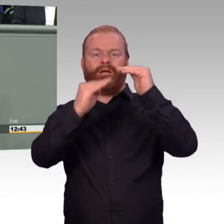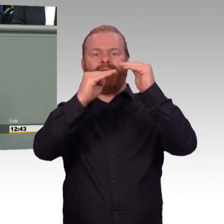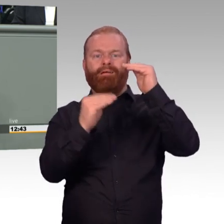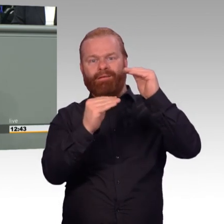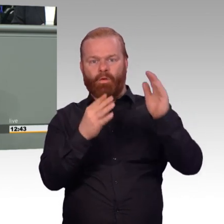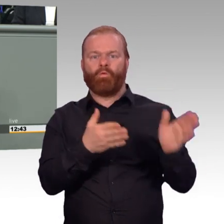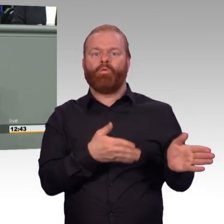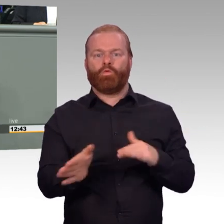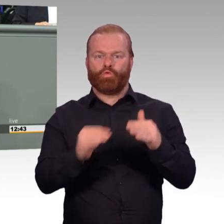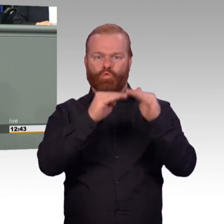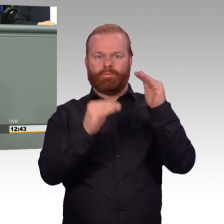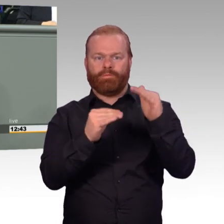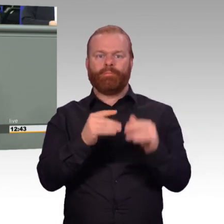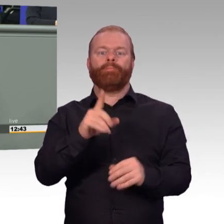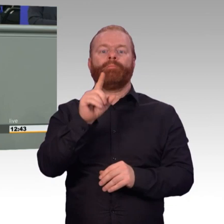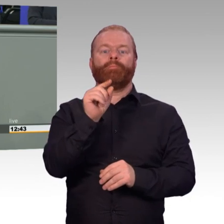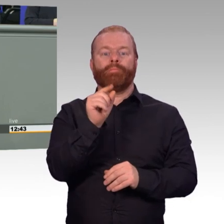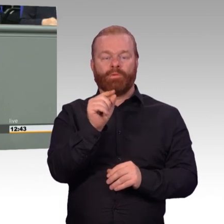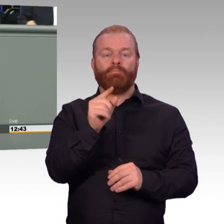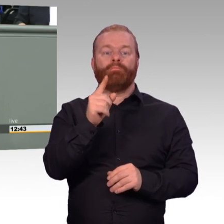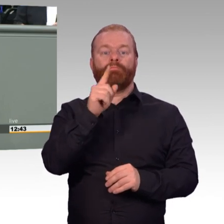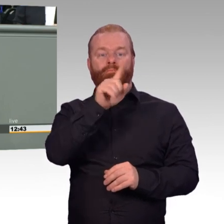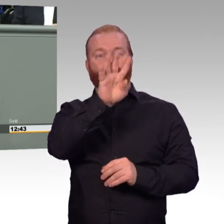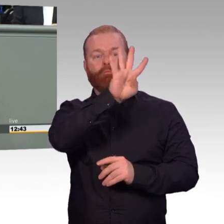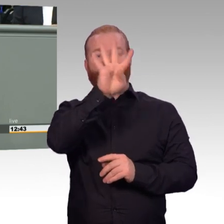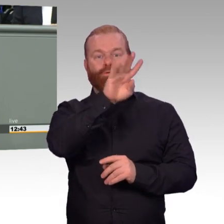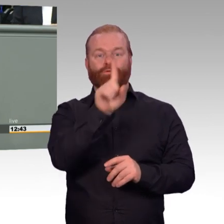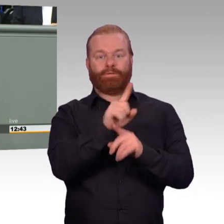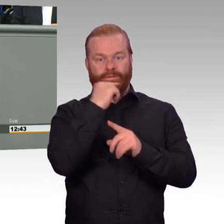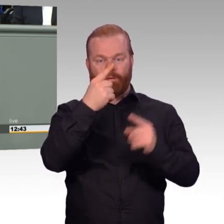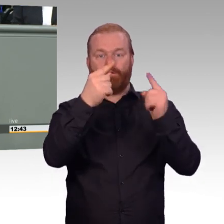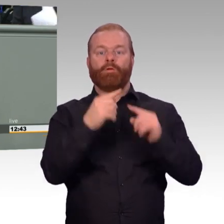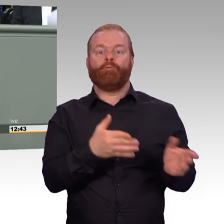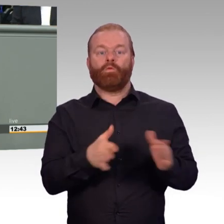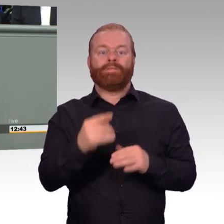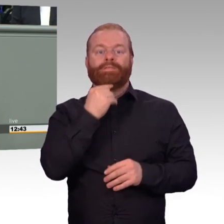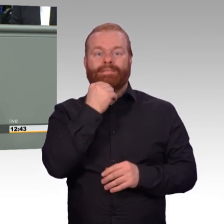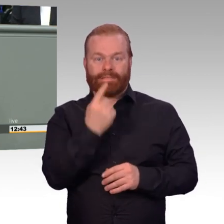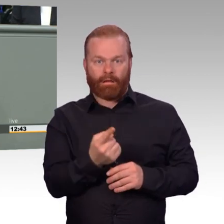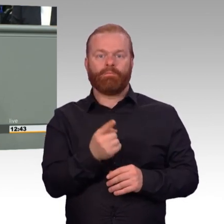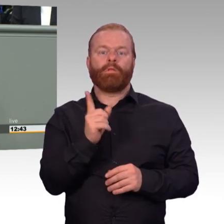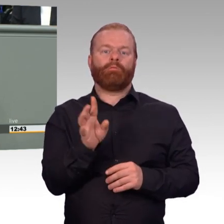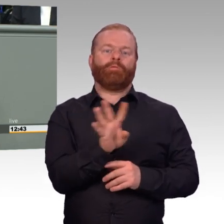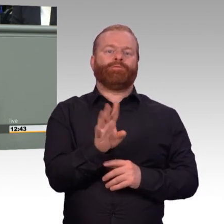Und deshalb werden wir, denke ich, diese Diskussion unbedingt weiterführen müssen. Werte Kolleginnen und Kollegen,